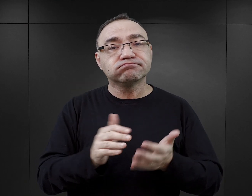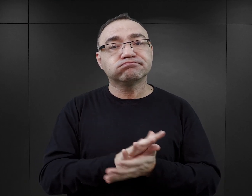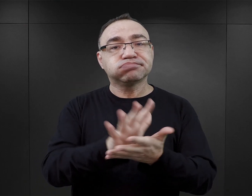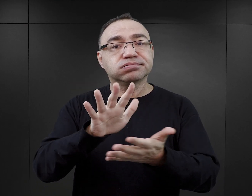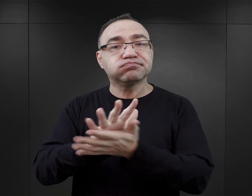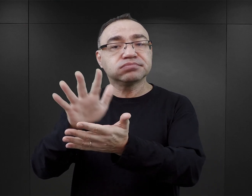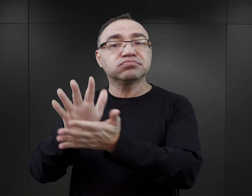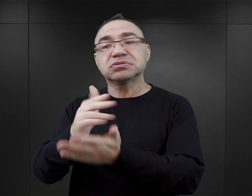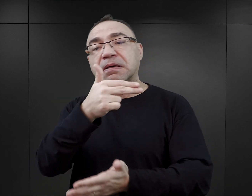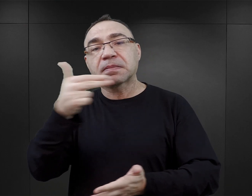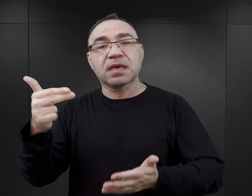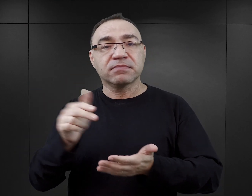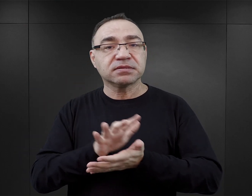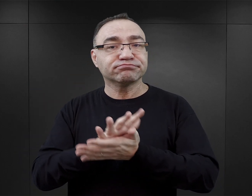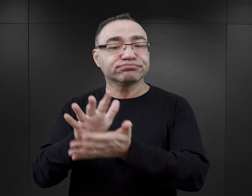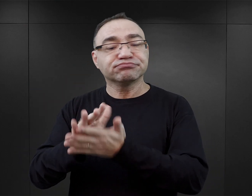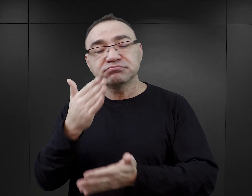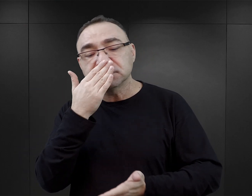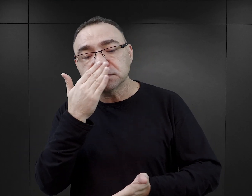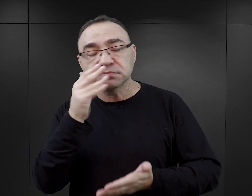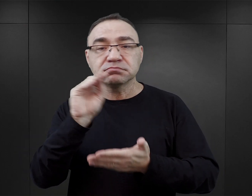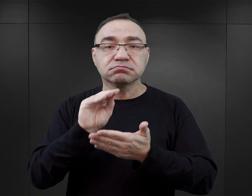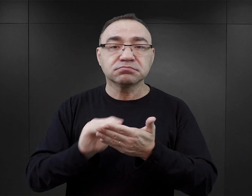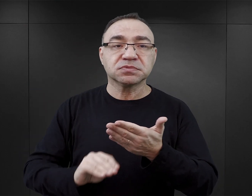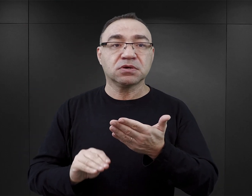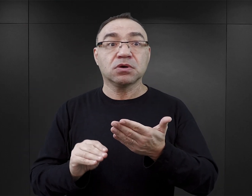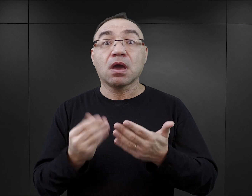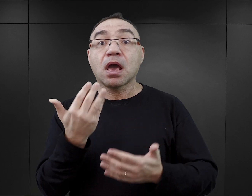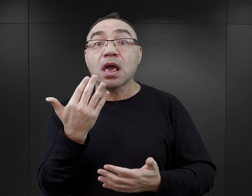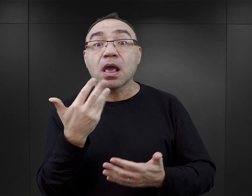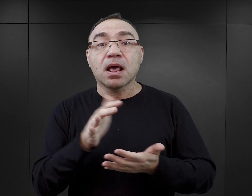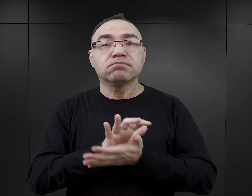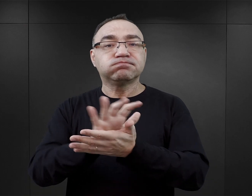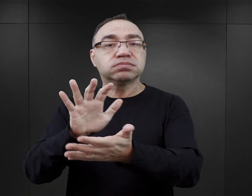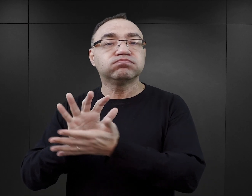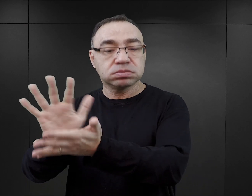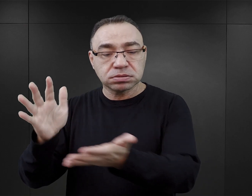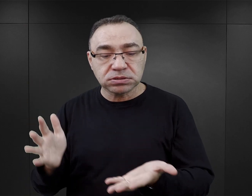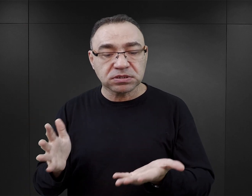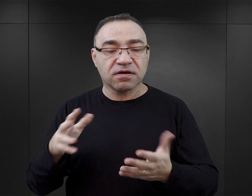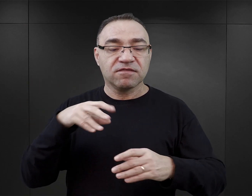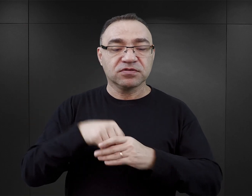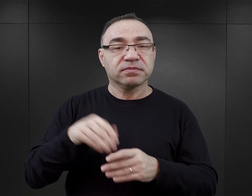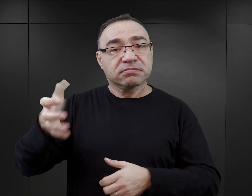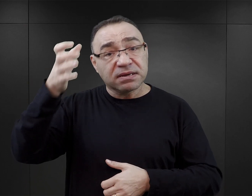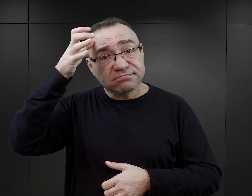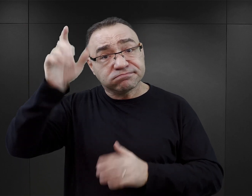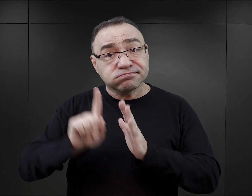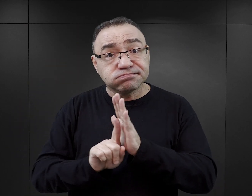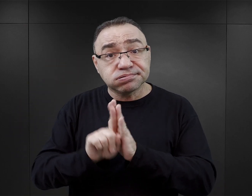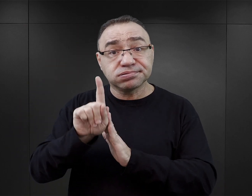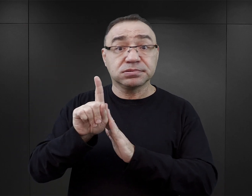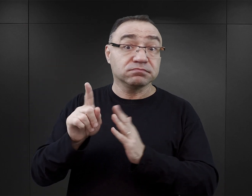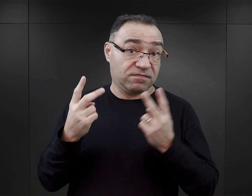Co do tej pory pisał? Jak pisał? Ile pisał? Również to, jakie autor ma wykształcenie, może być istotne,